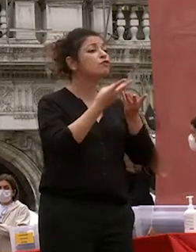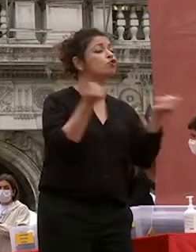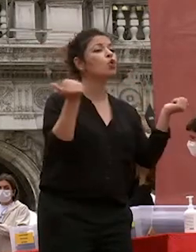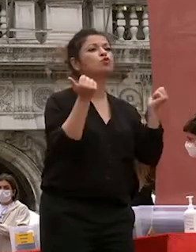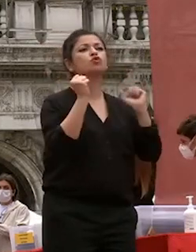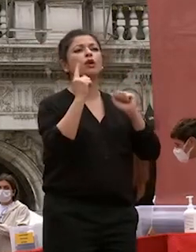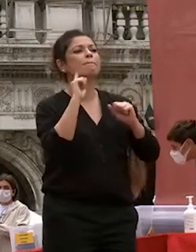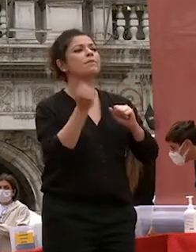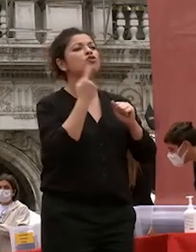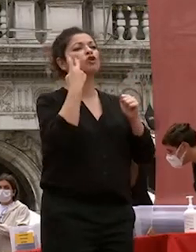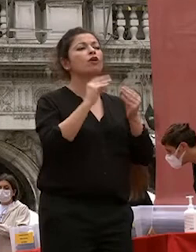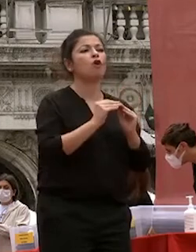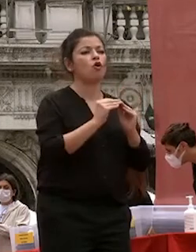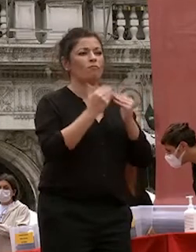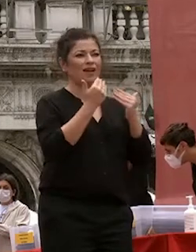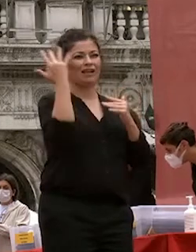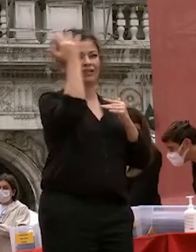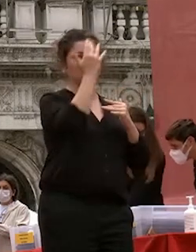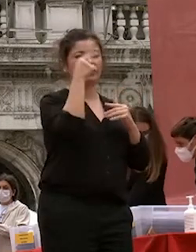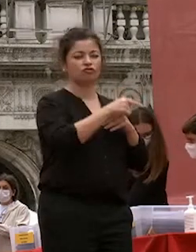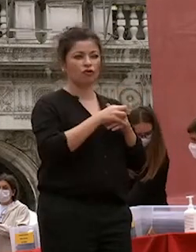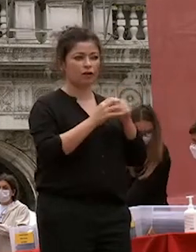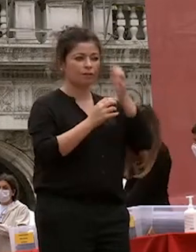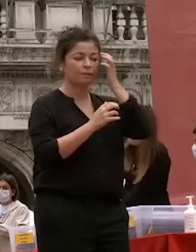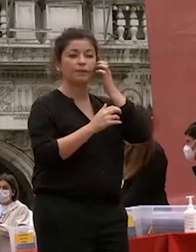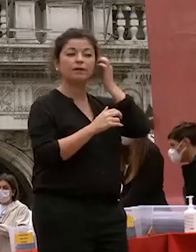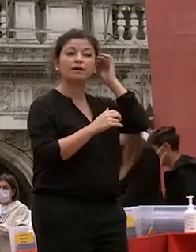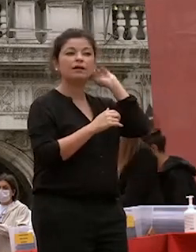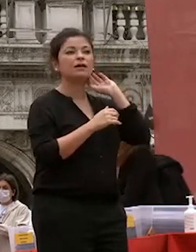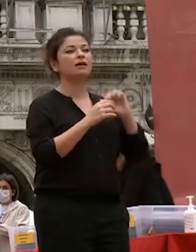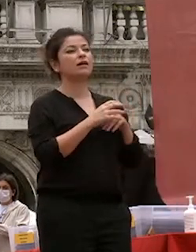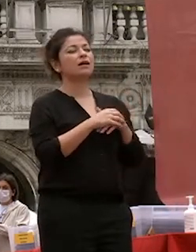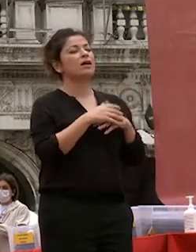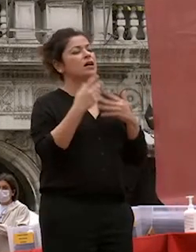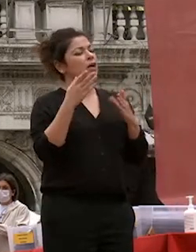con la riflessione nonostante la cupezza dei tempi bisogna